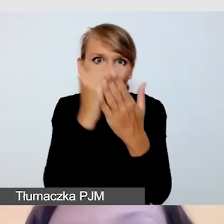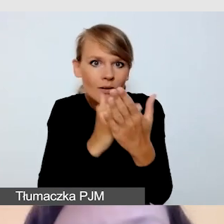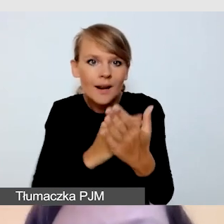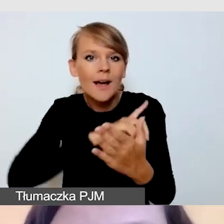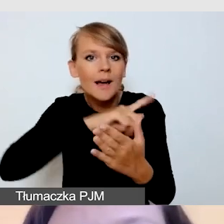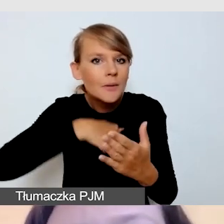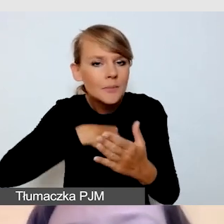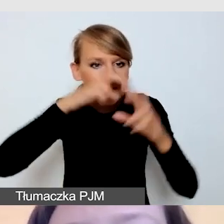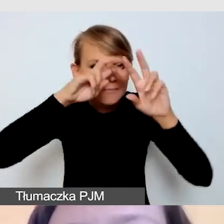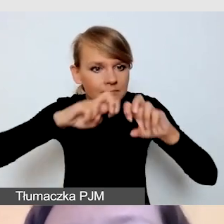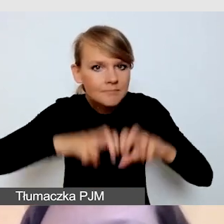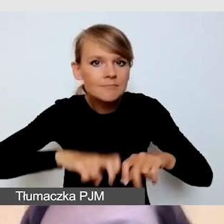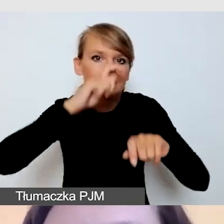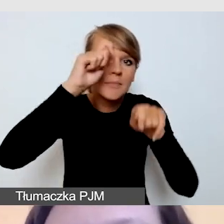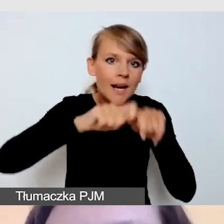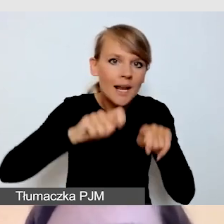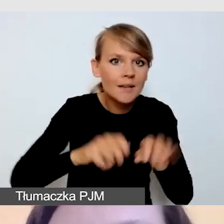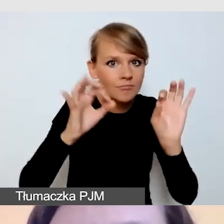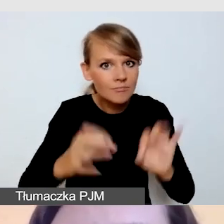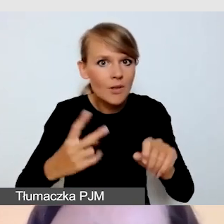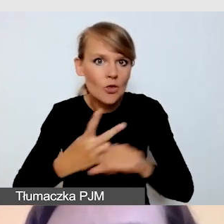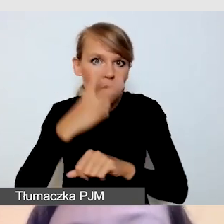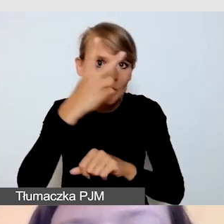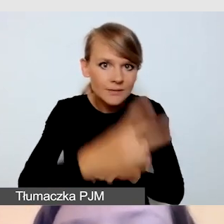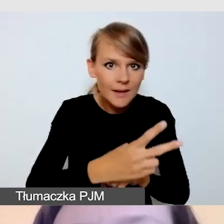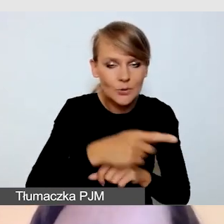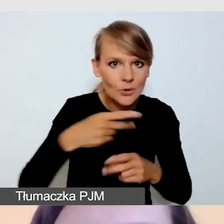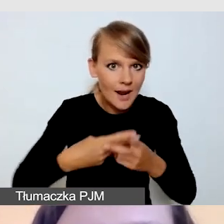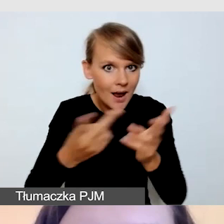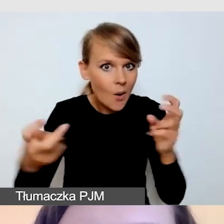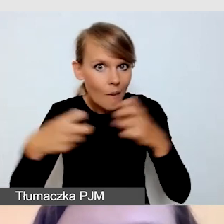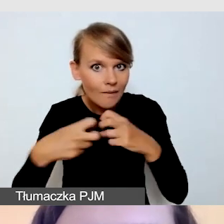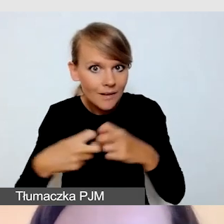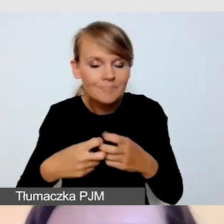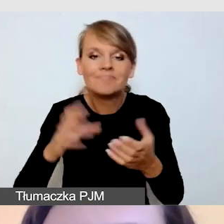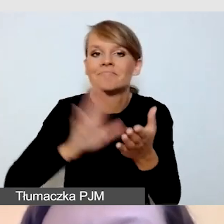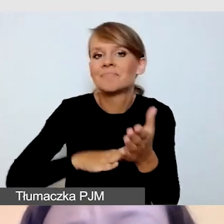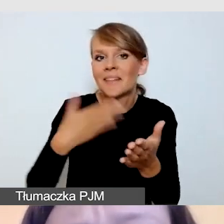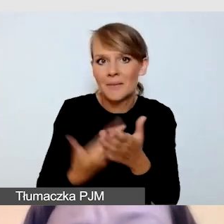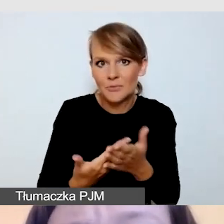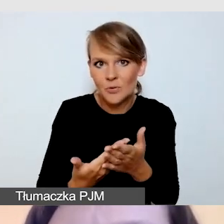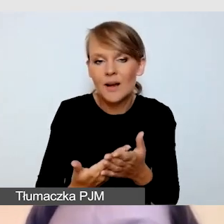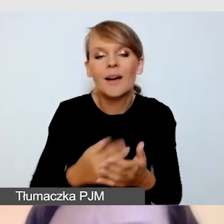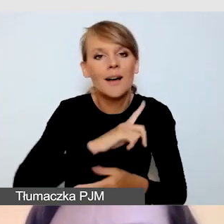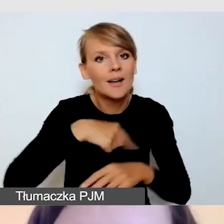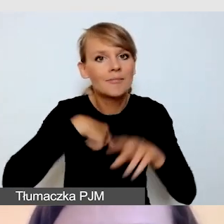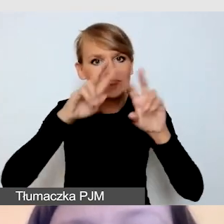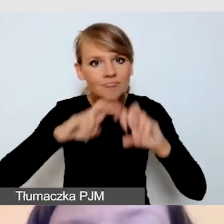pod kątem dostępności transmisji online. Na przykład analizujemy program wydarzenia,